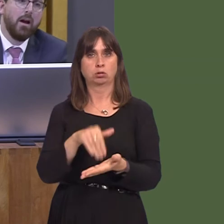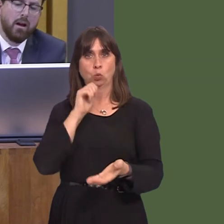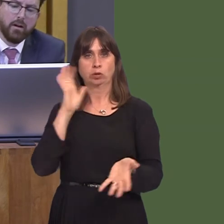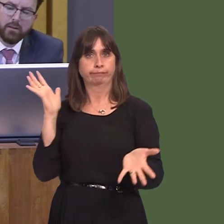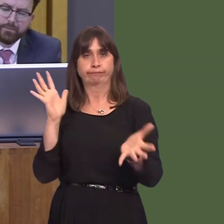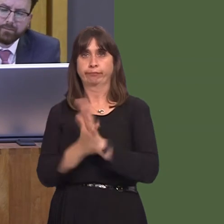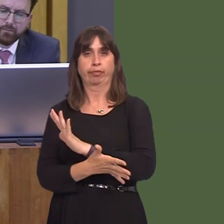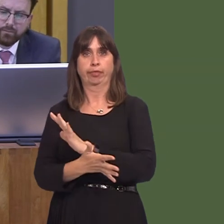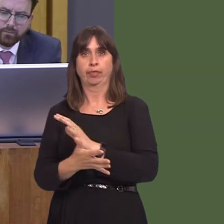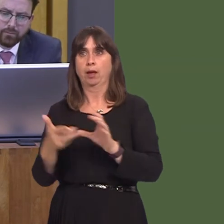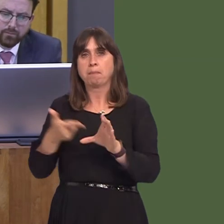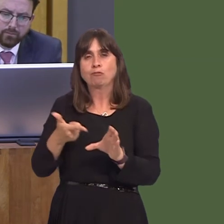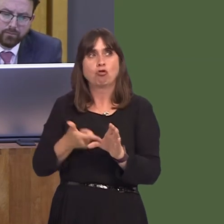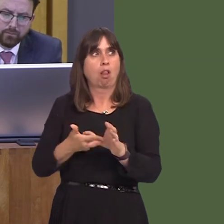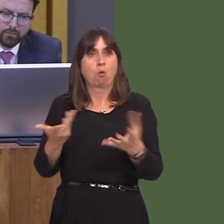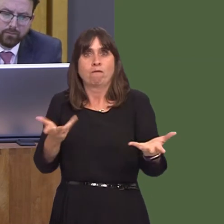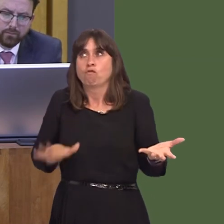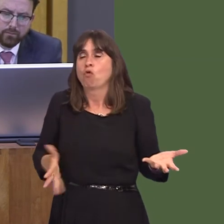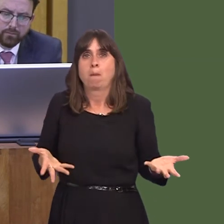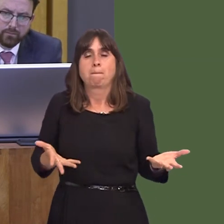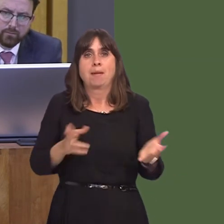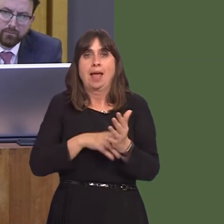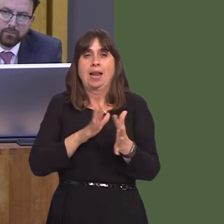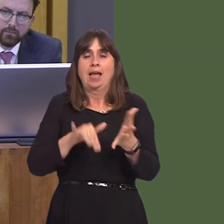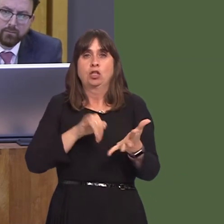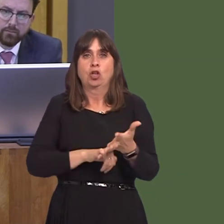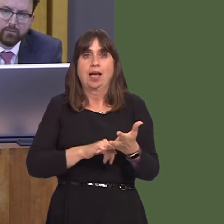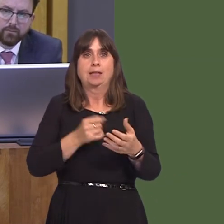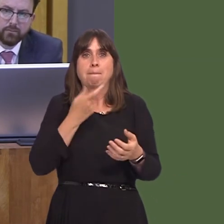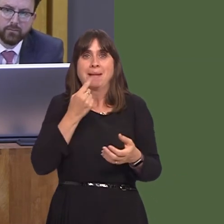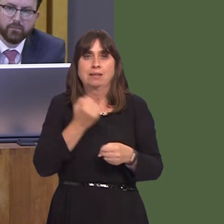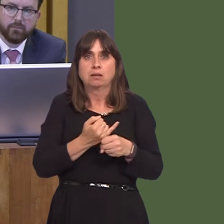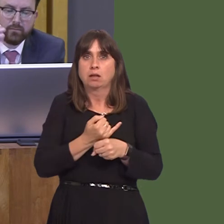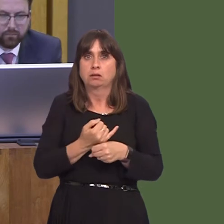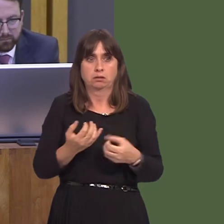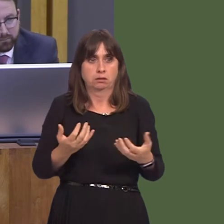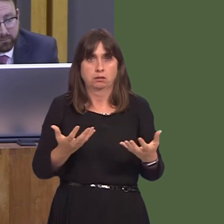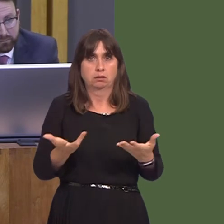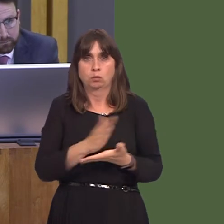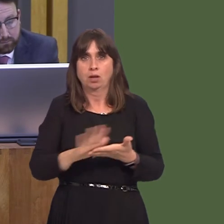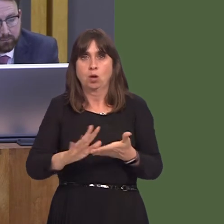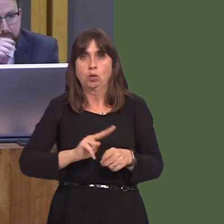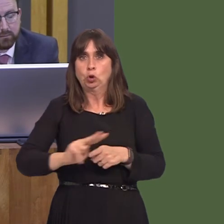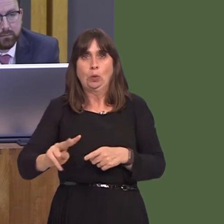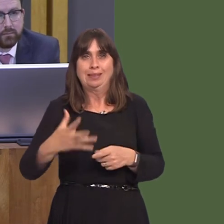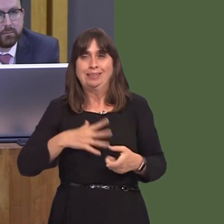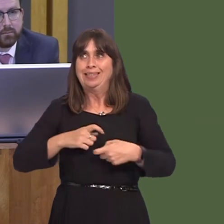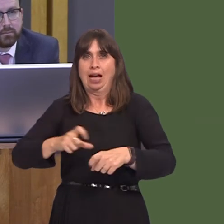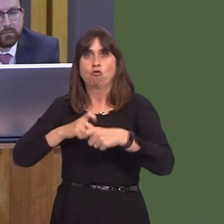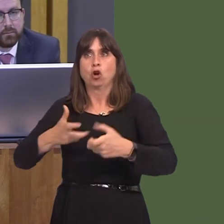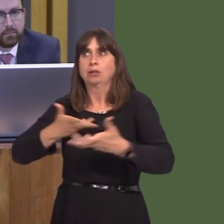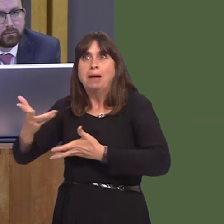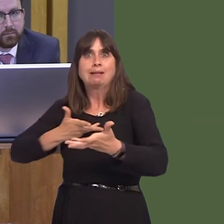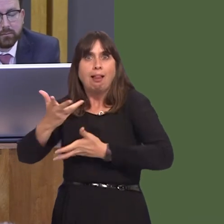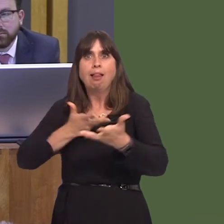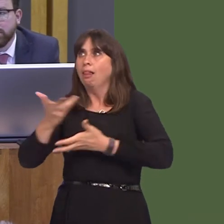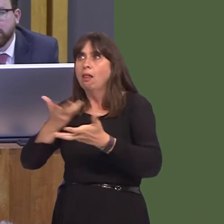and the NHS running out of medicines within two weeks. Can I ask the First Minister what